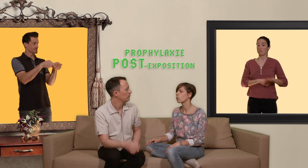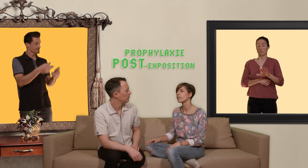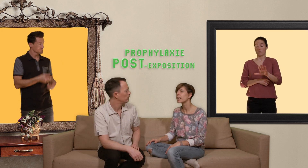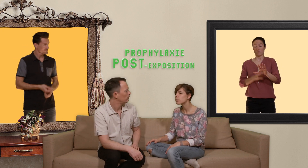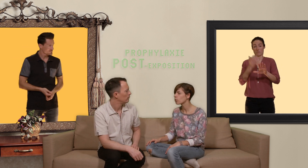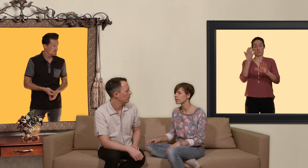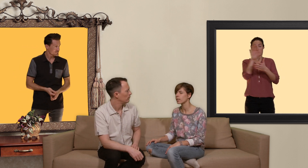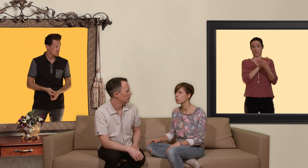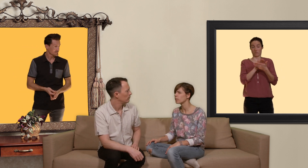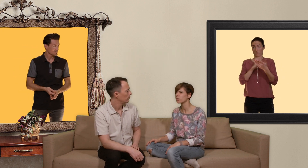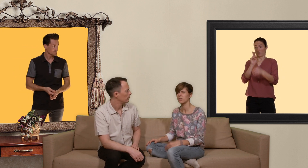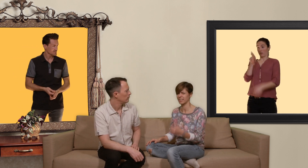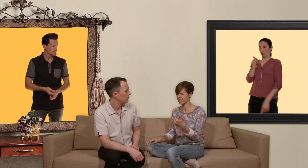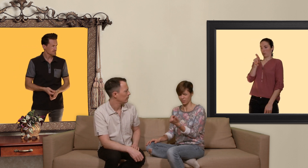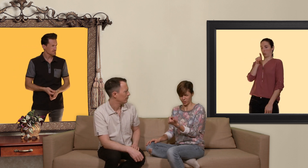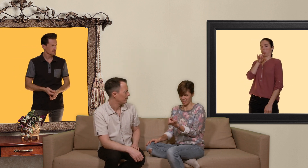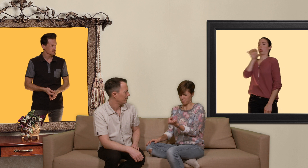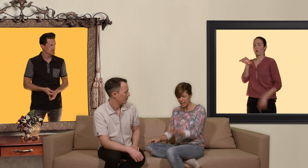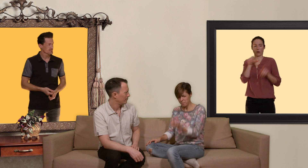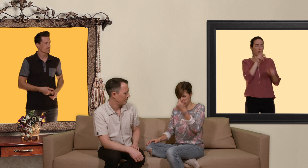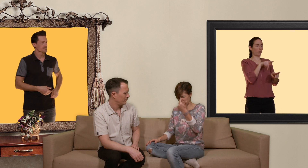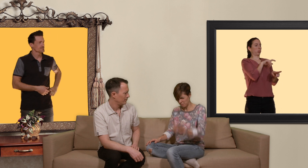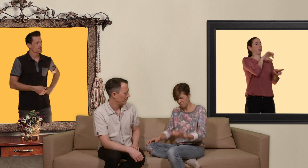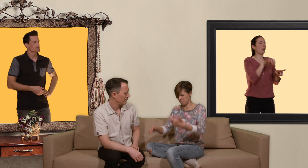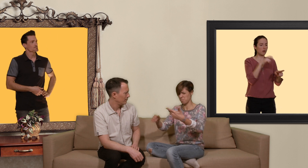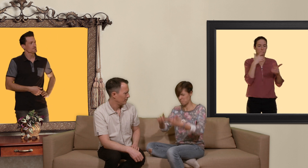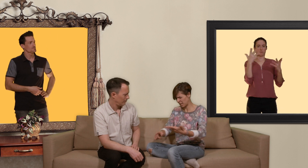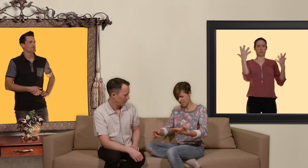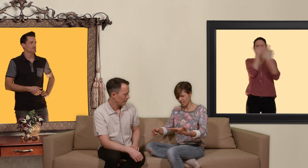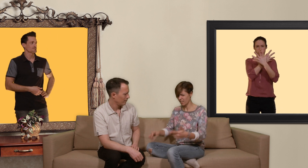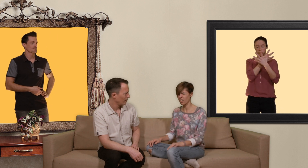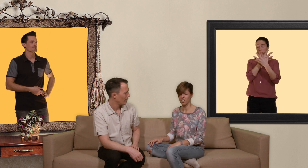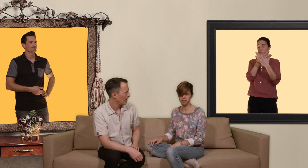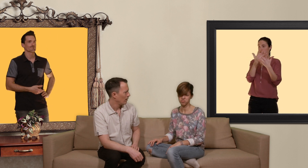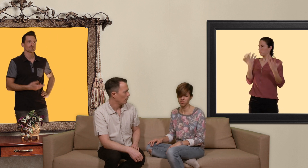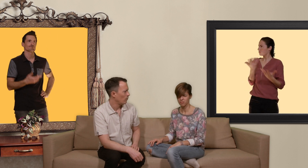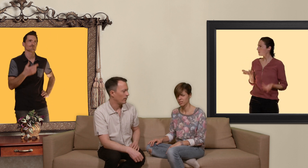crois vraiment qu'on à s'y retrouver entre tes prep pep pet... bon ok